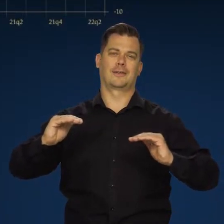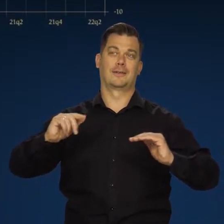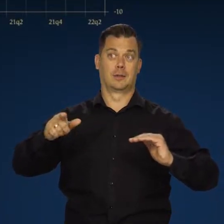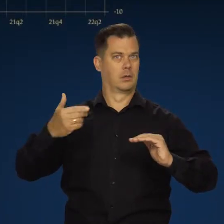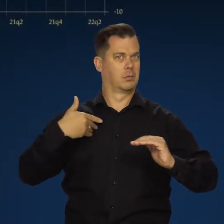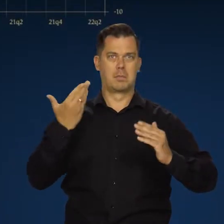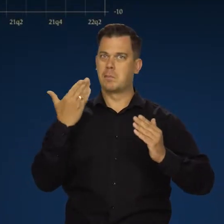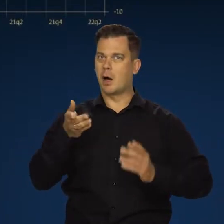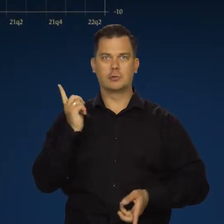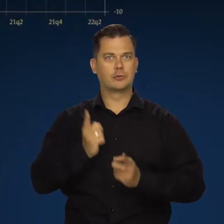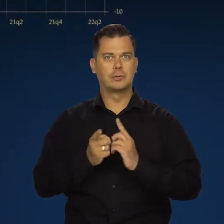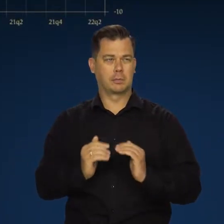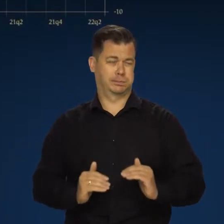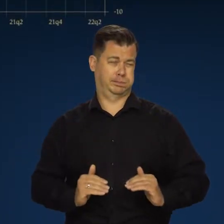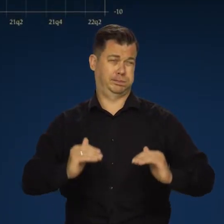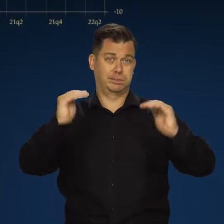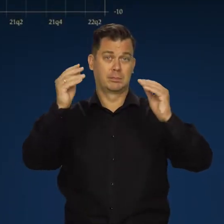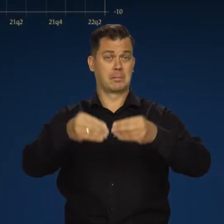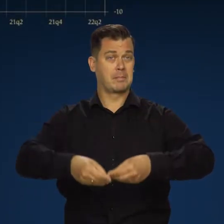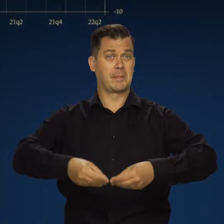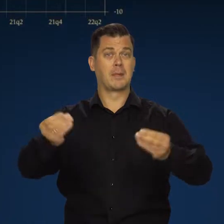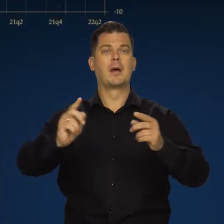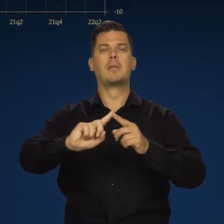Po okresie bardzo silnej chemicznej odbudowy.